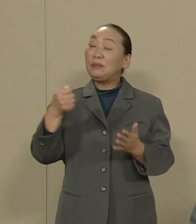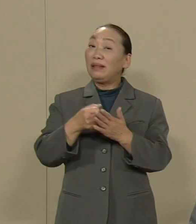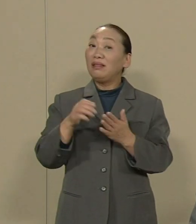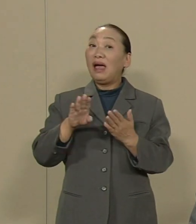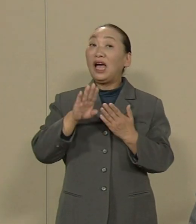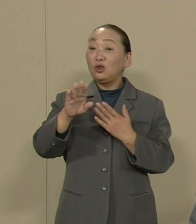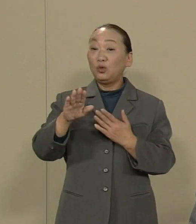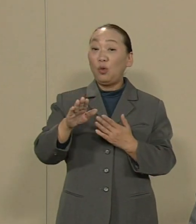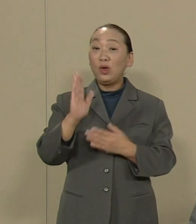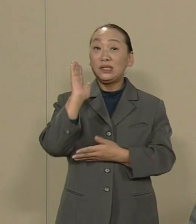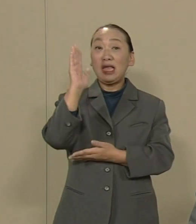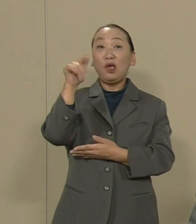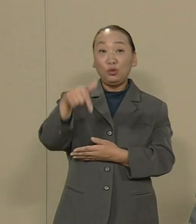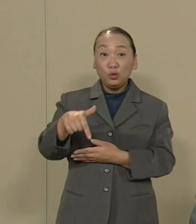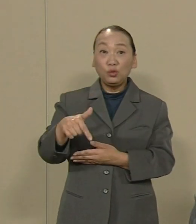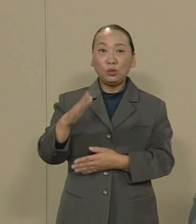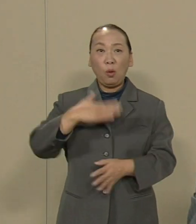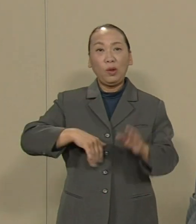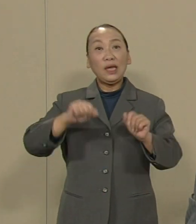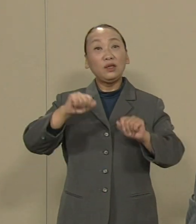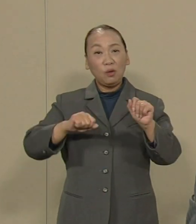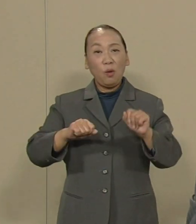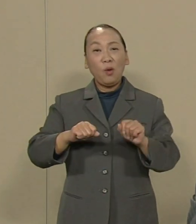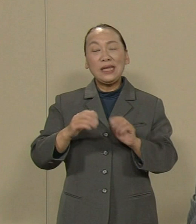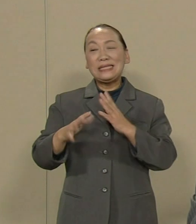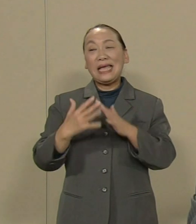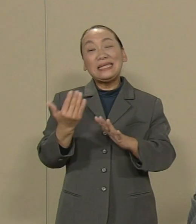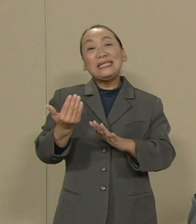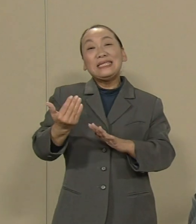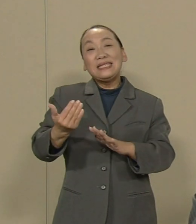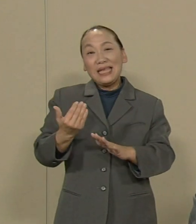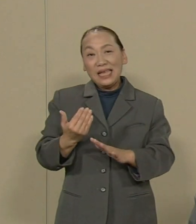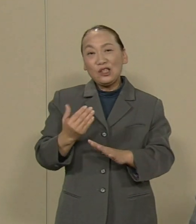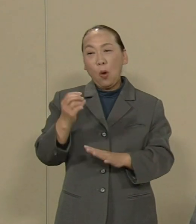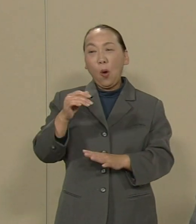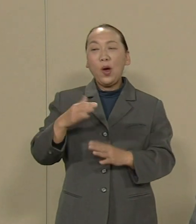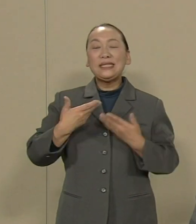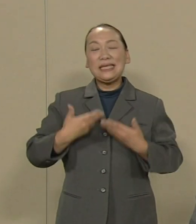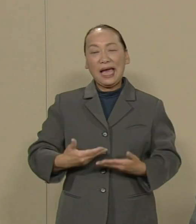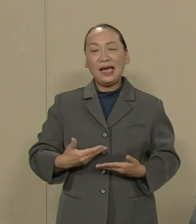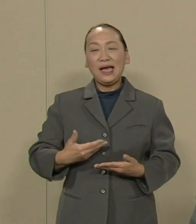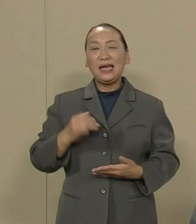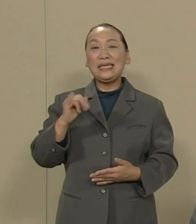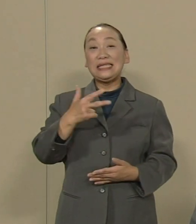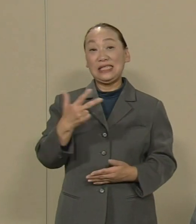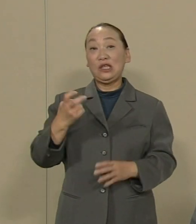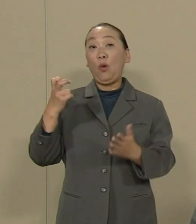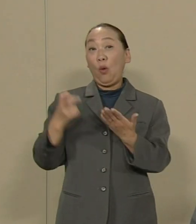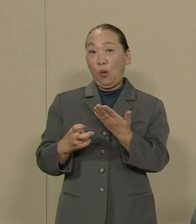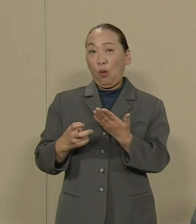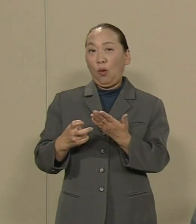戦前の治安維持法といわれる 秘密保護法を強行採決したのと 全く同様に